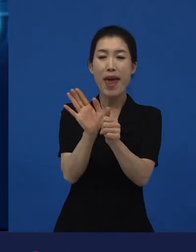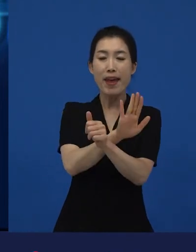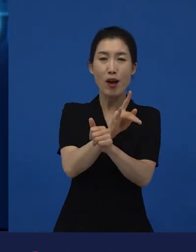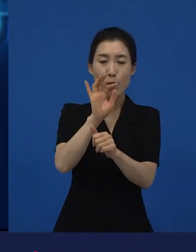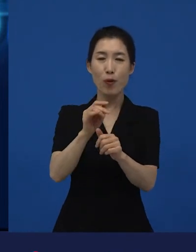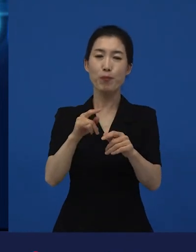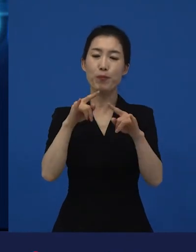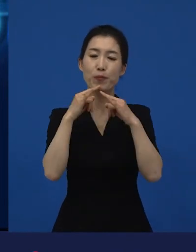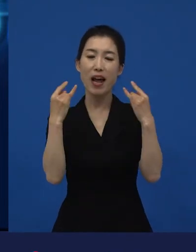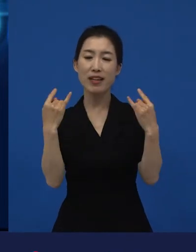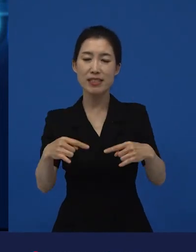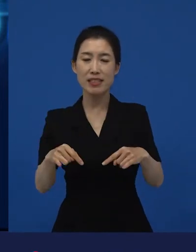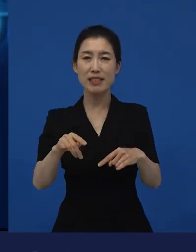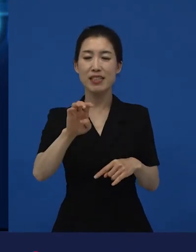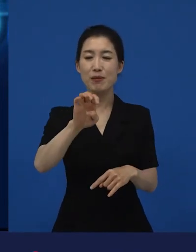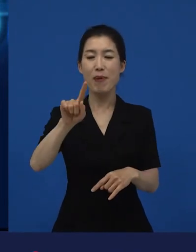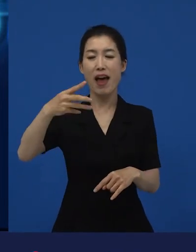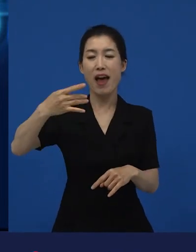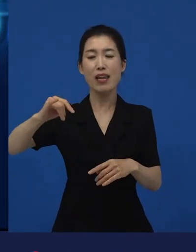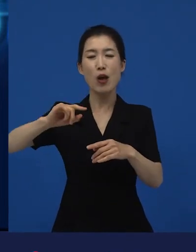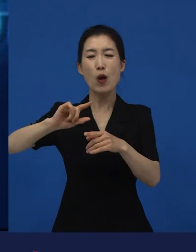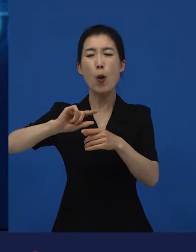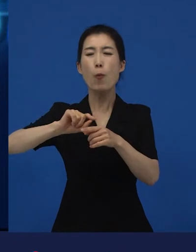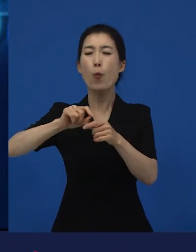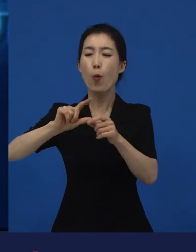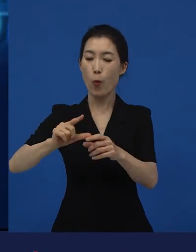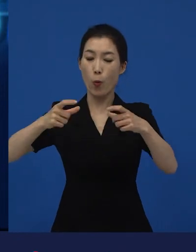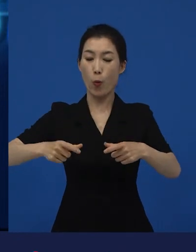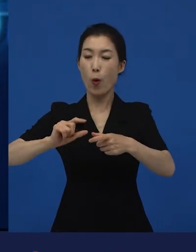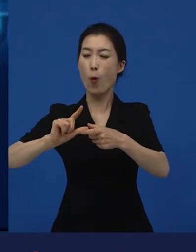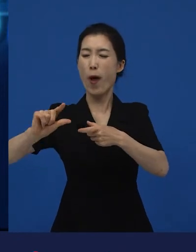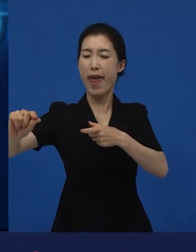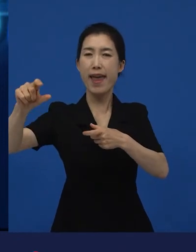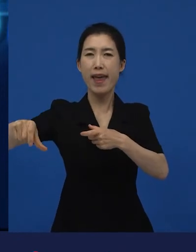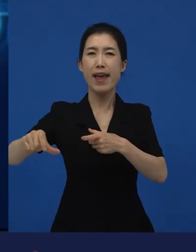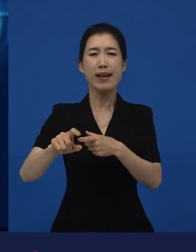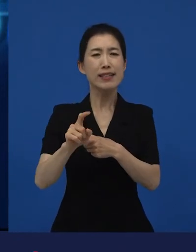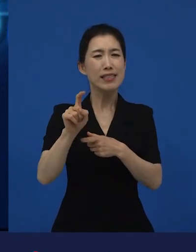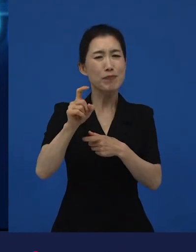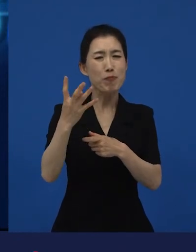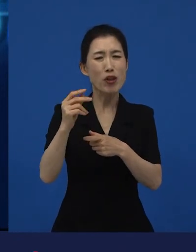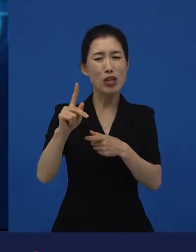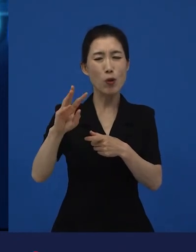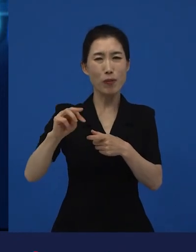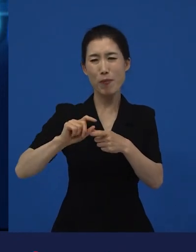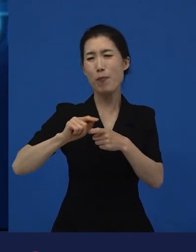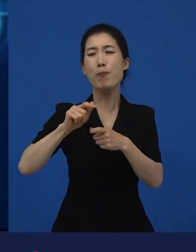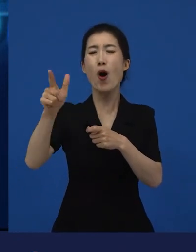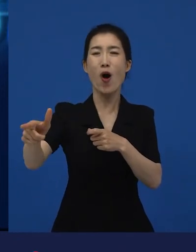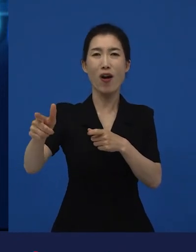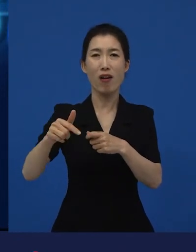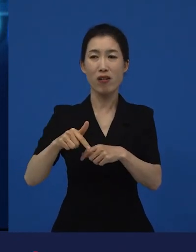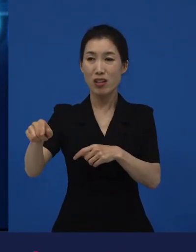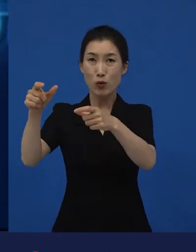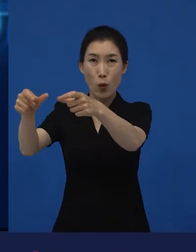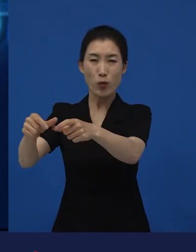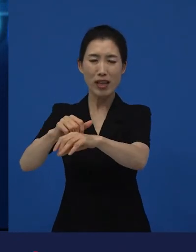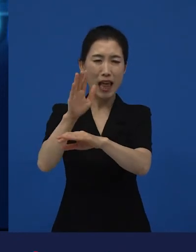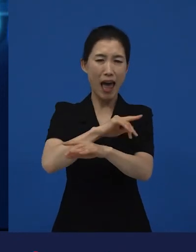실제로 프랑스 외곽 파리 외곽에서 십 몇 킬로 떨어져 있는 동네 아무도 가고 싶어 하지 않는 동네